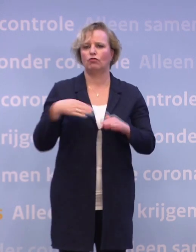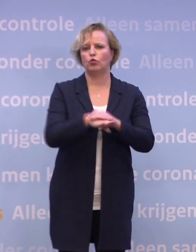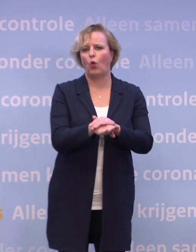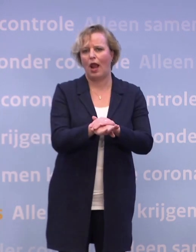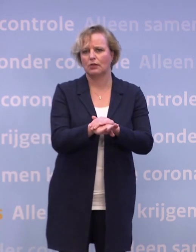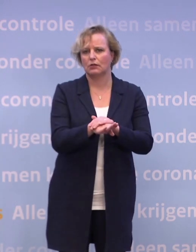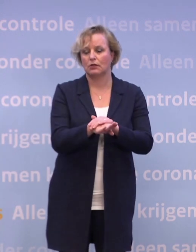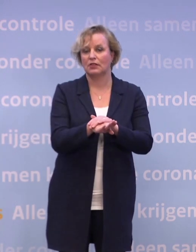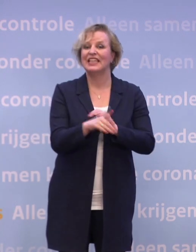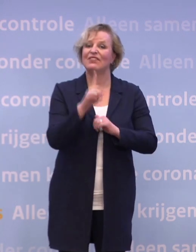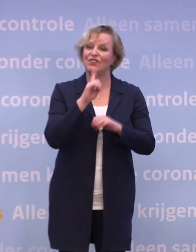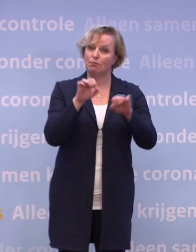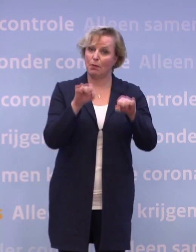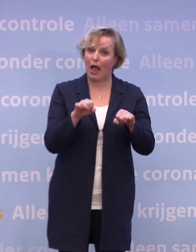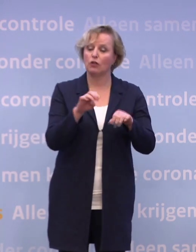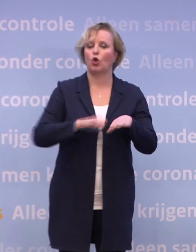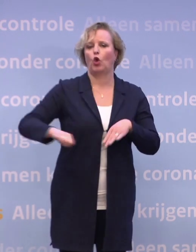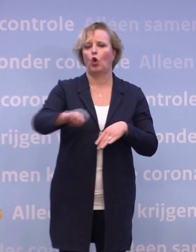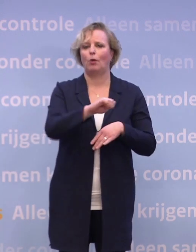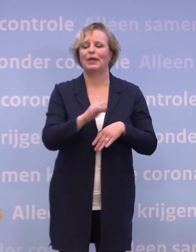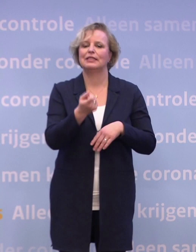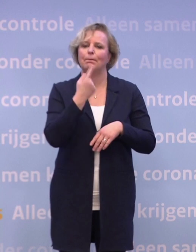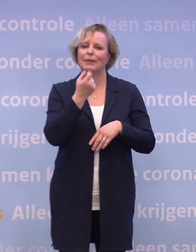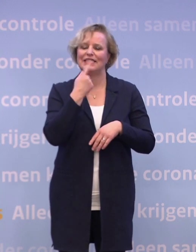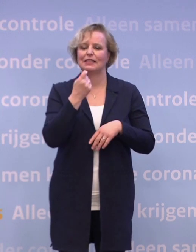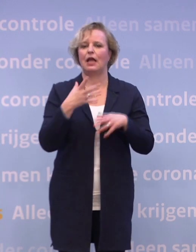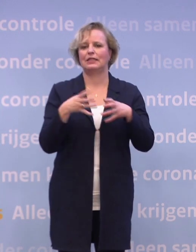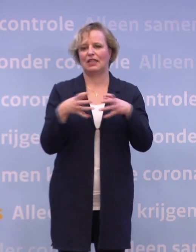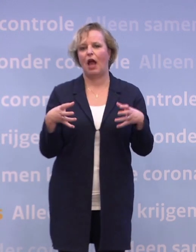Dat bepaalt het Europees medicijnagentschap, het EMA, onafhankelijk.